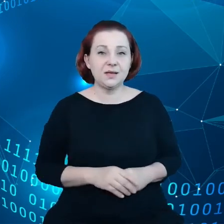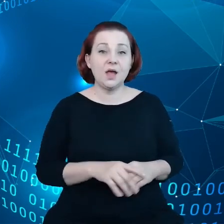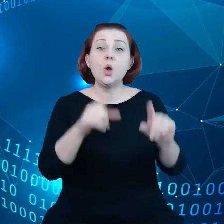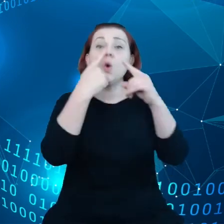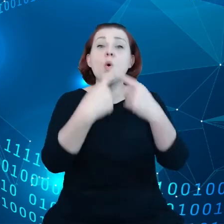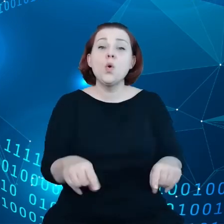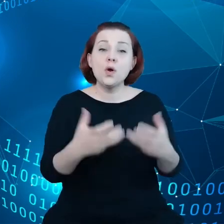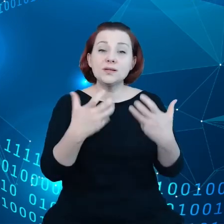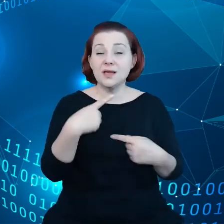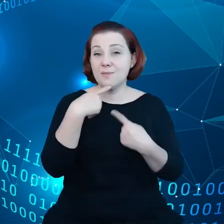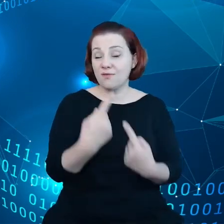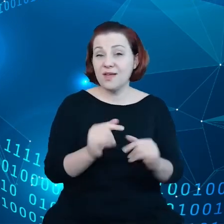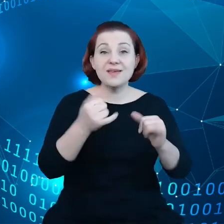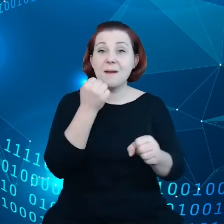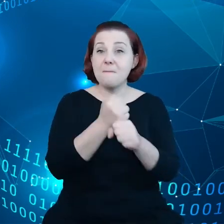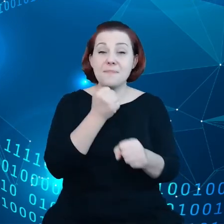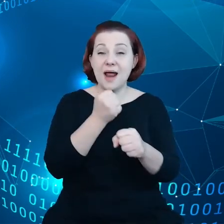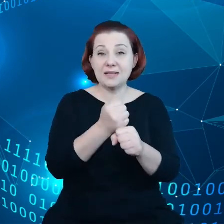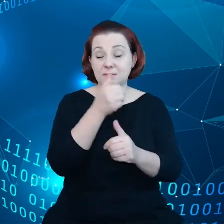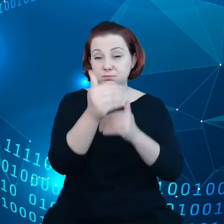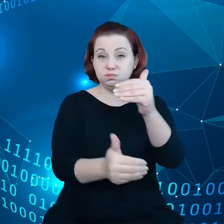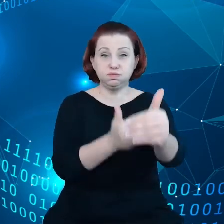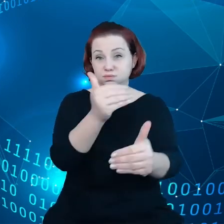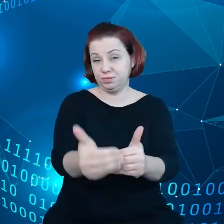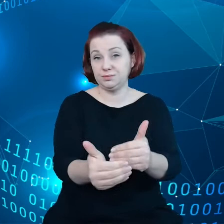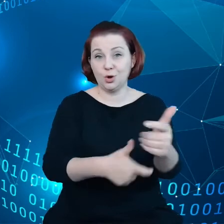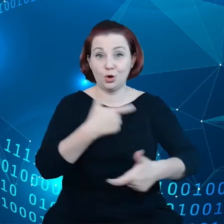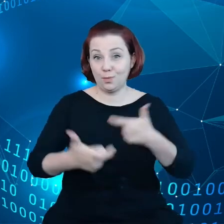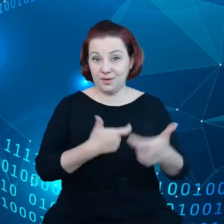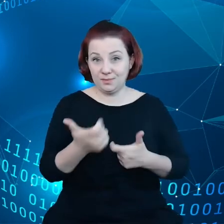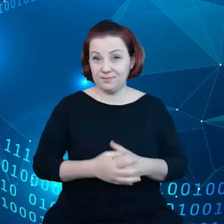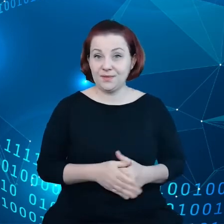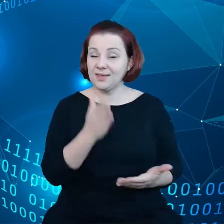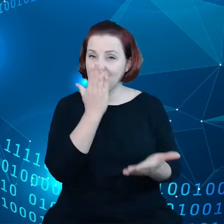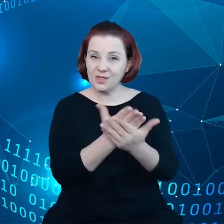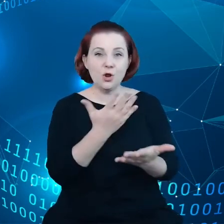jakie prace toczą się jeszcze poza pracami legislacyjnymi.